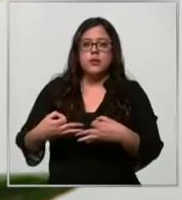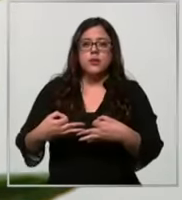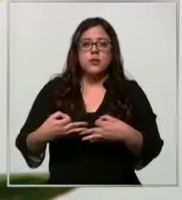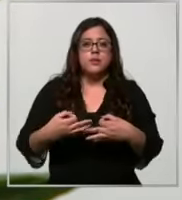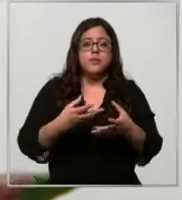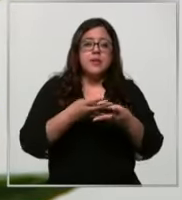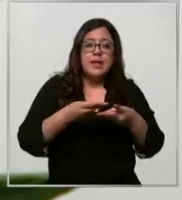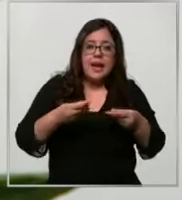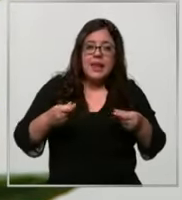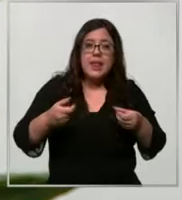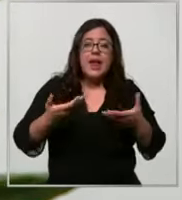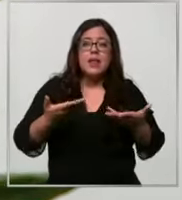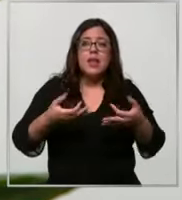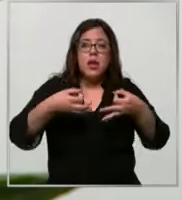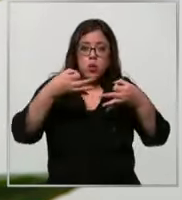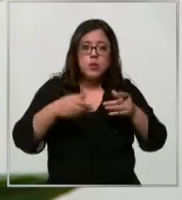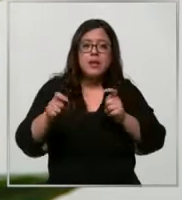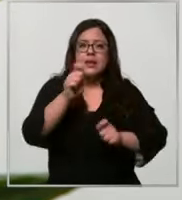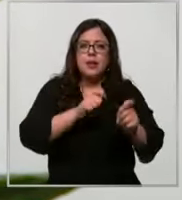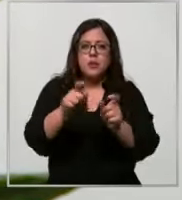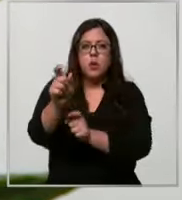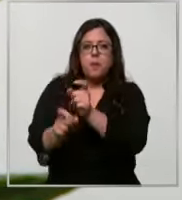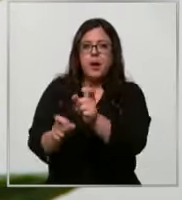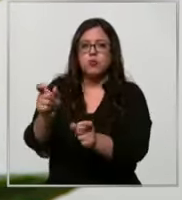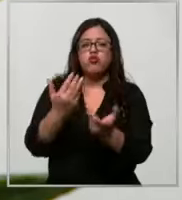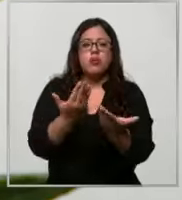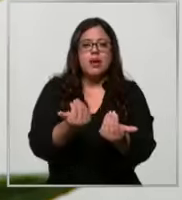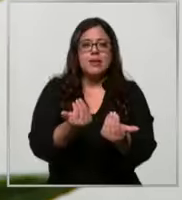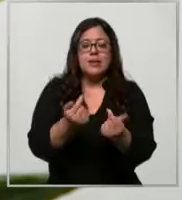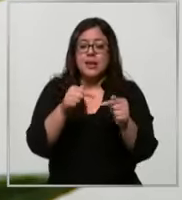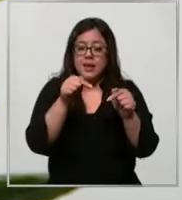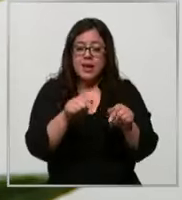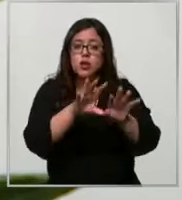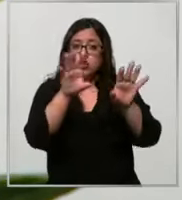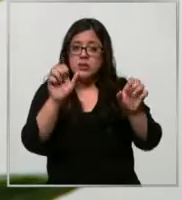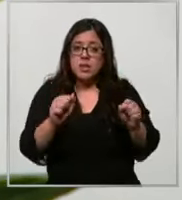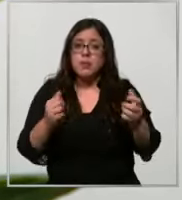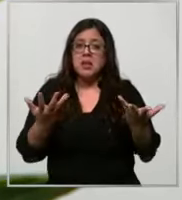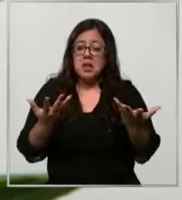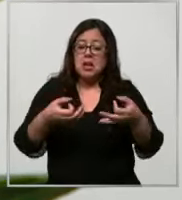y la oportunidad en el tratamiento de nuestros pacientes estos sistemas son automatizados como